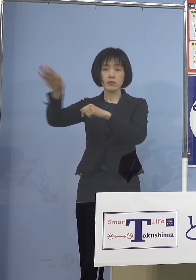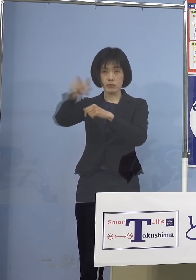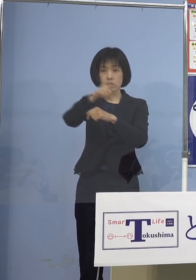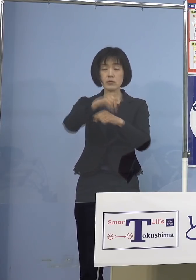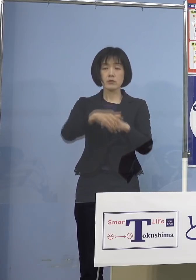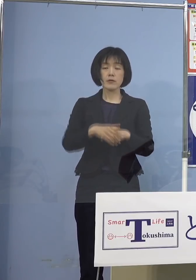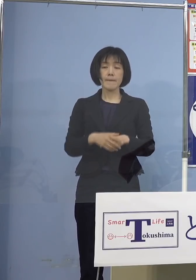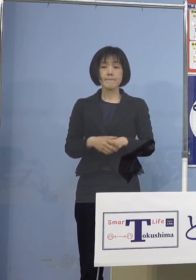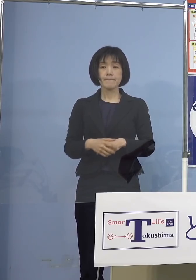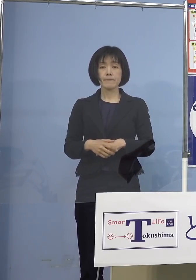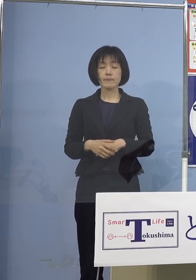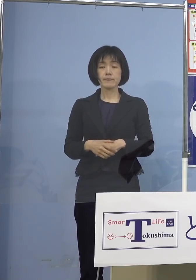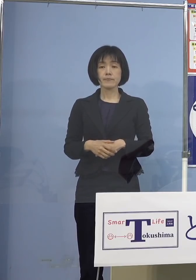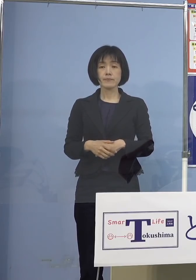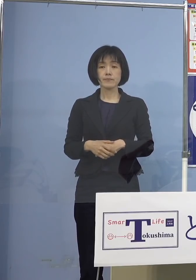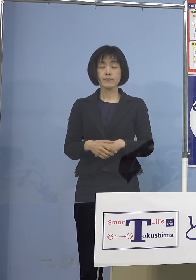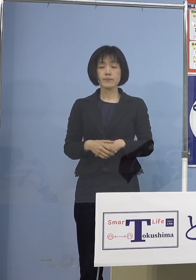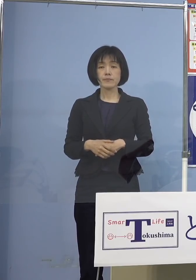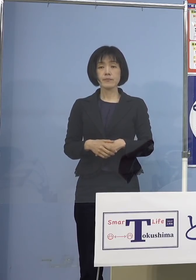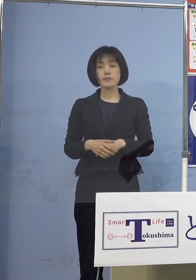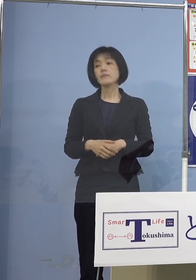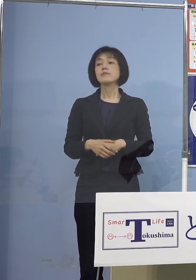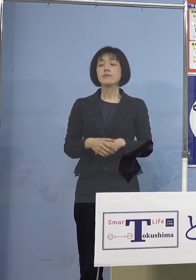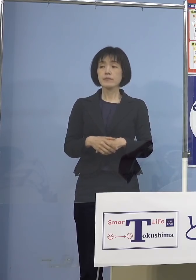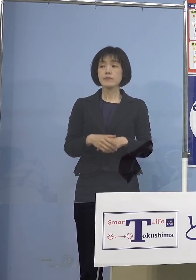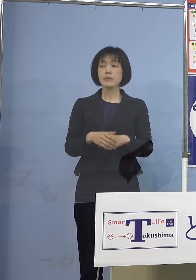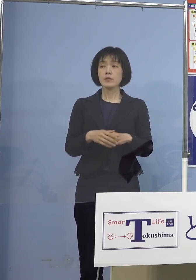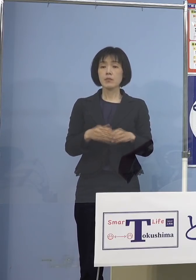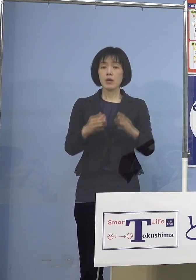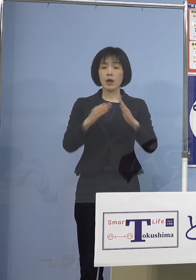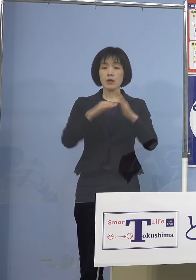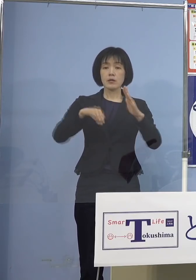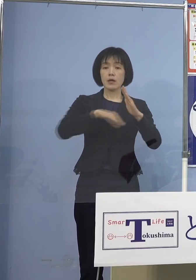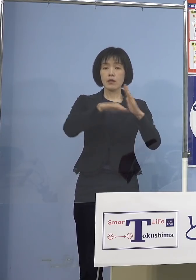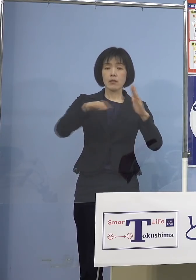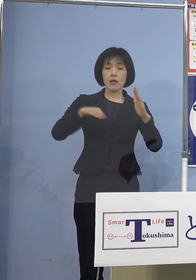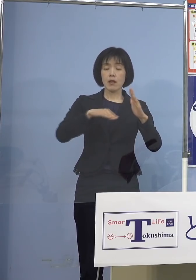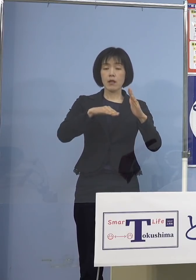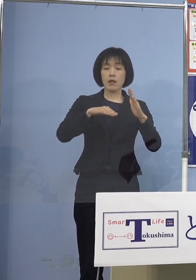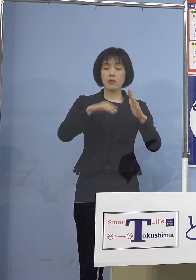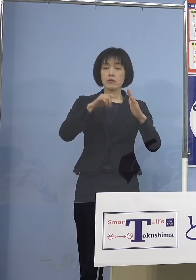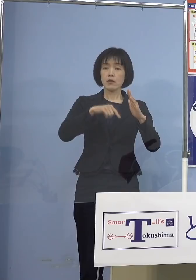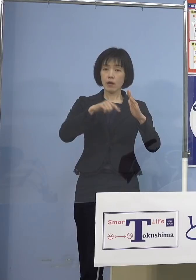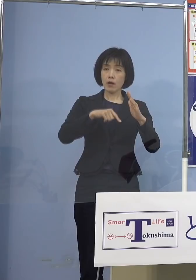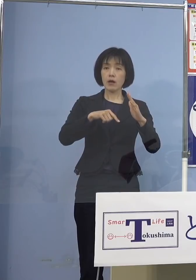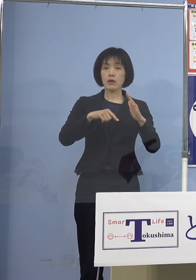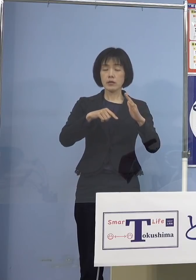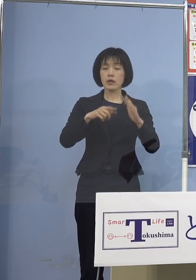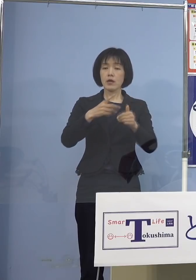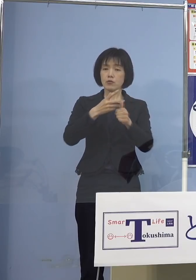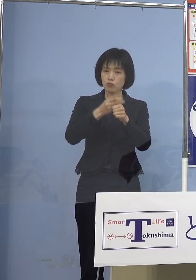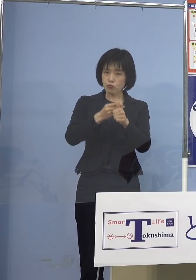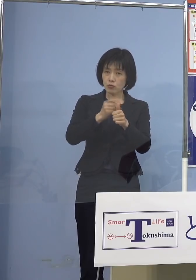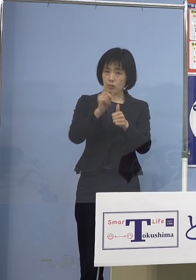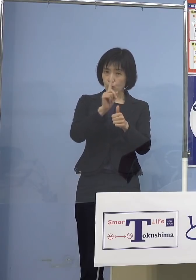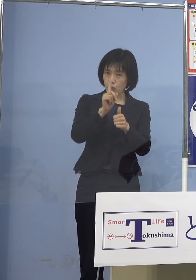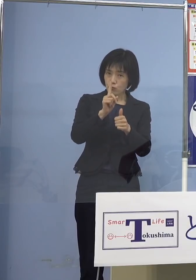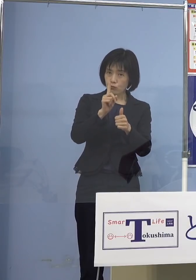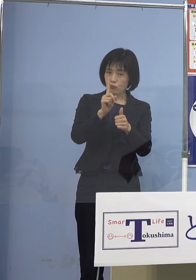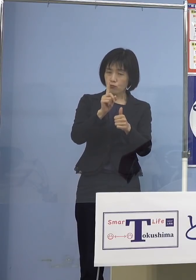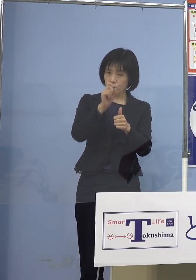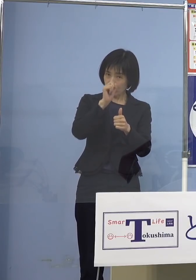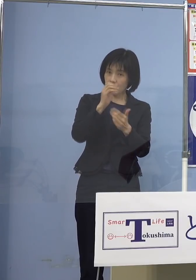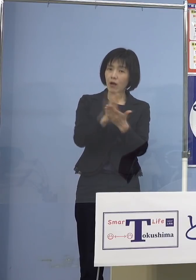是非こうした点についてはご家庭内で 前向きにご検討いただければと思います